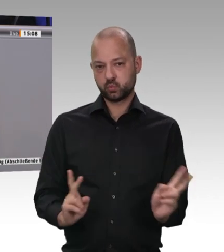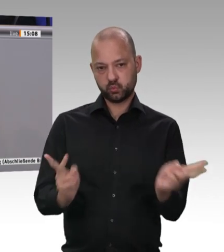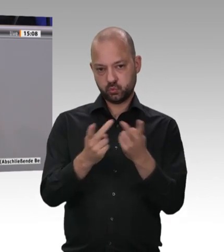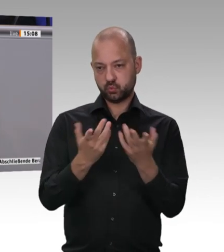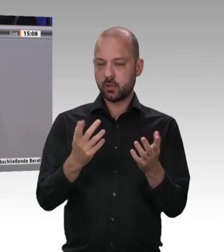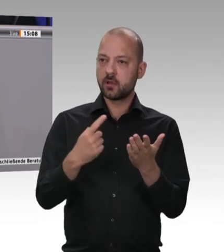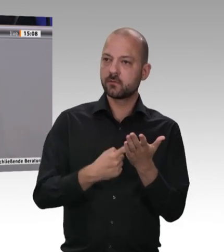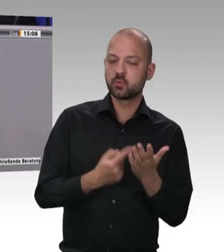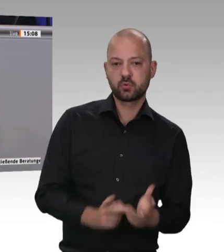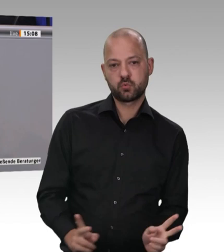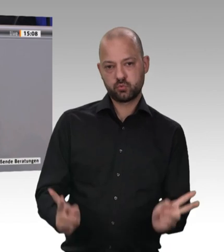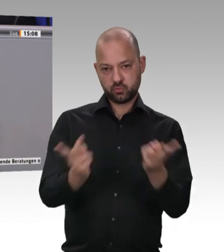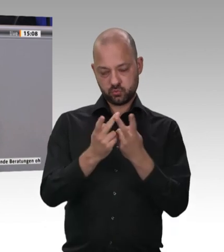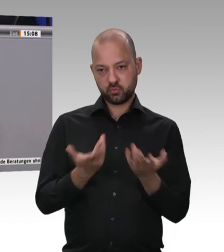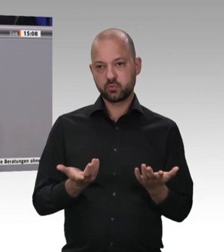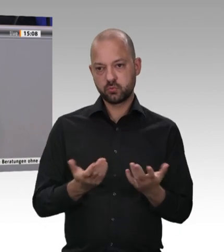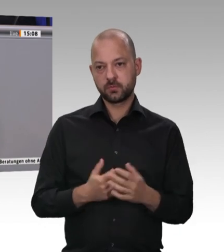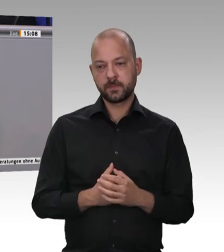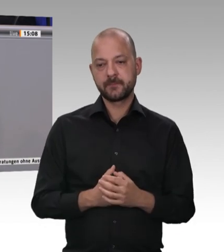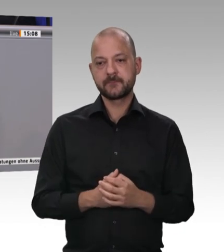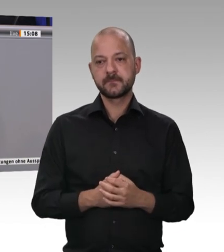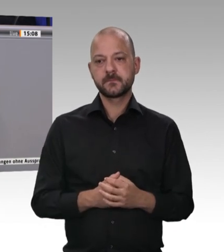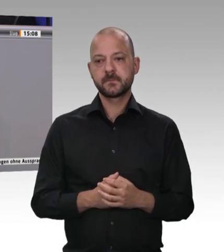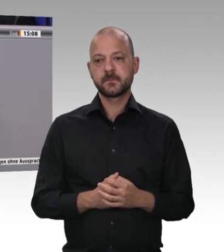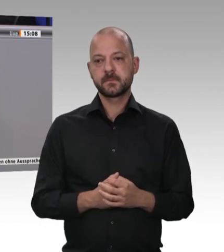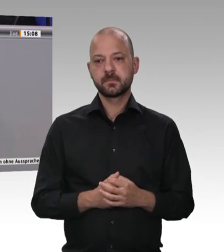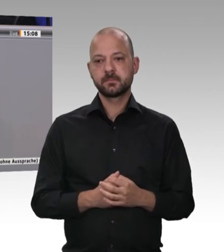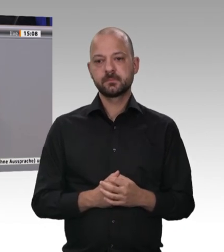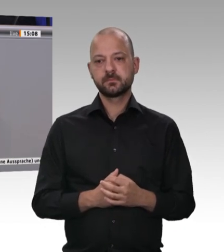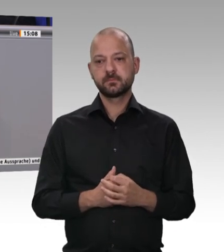das gebe ich zu. Wenn ich aber eine Generalunternehmerhaftung für den Auftraggeber